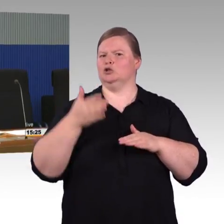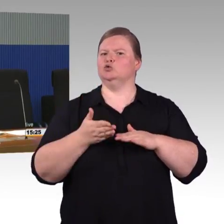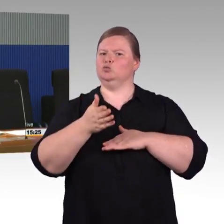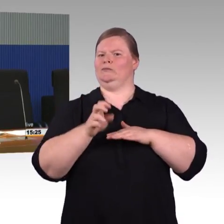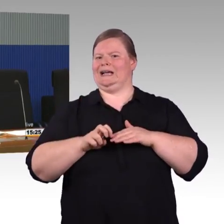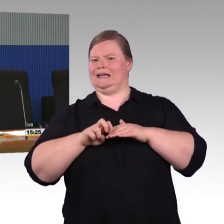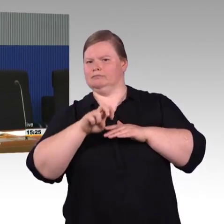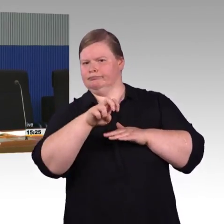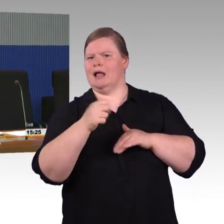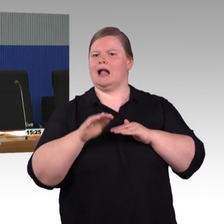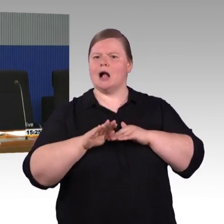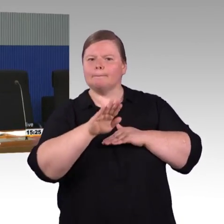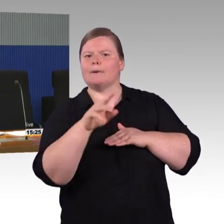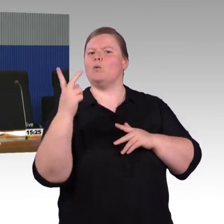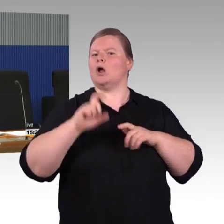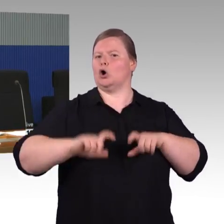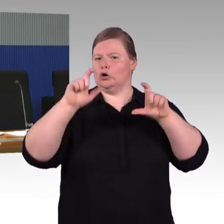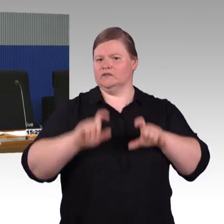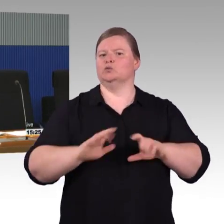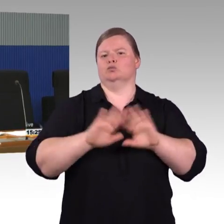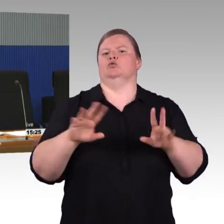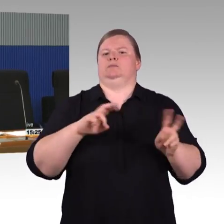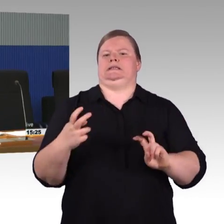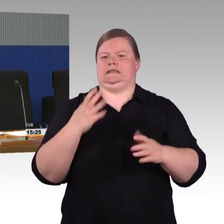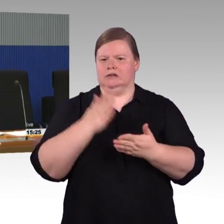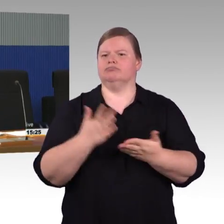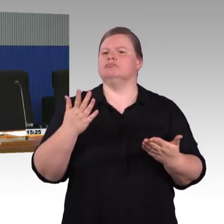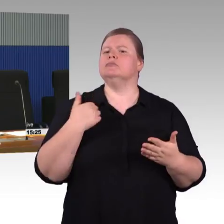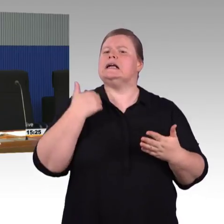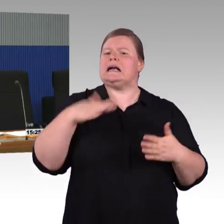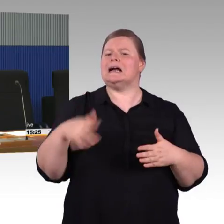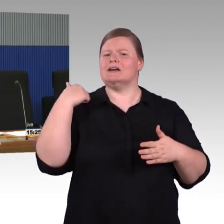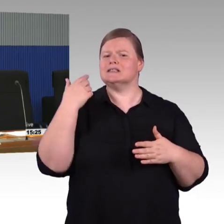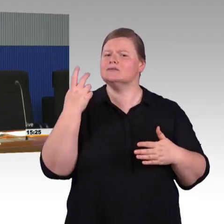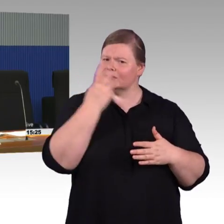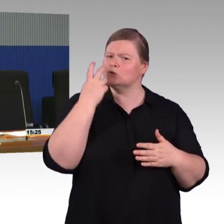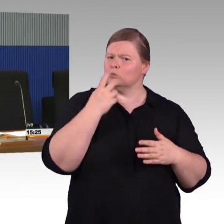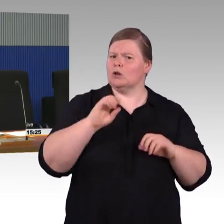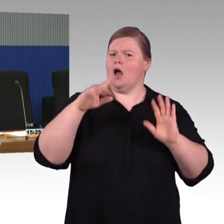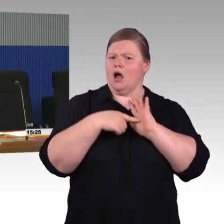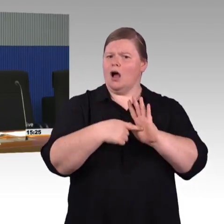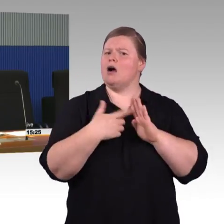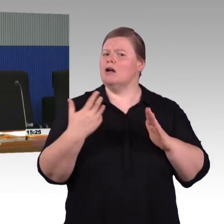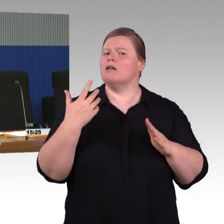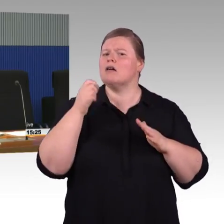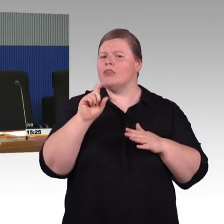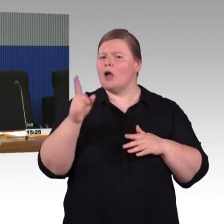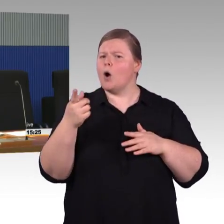Also okay, das habe ich offensichtlich falsch verstanden. Die Antwort ist dann, man kommt auf den Bahnsteig,